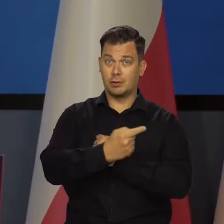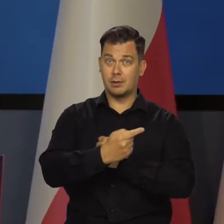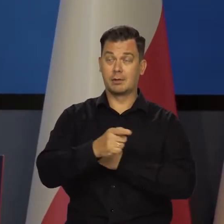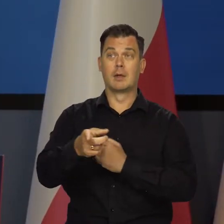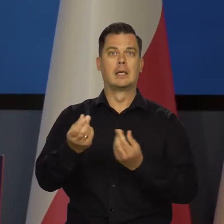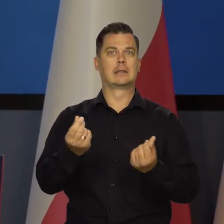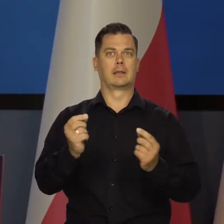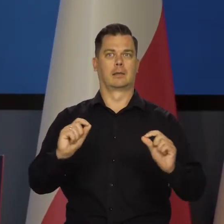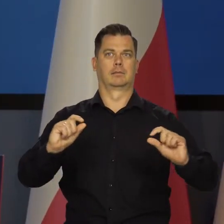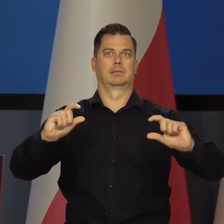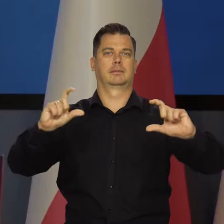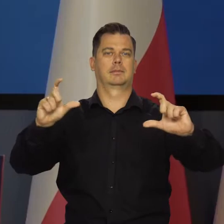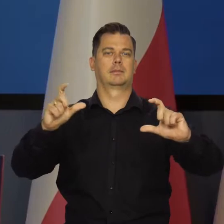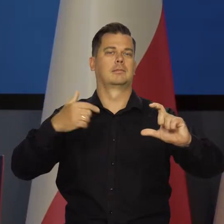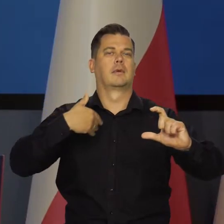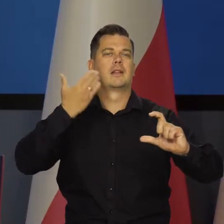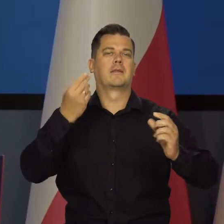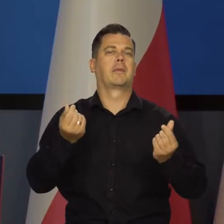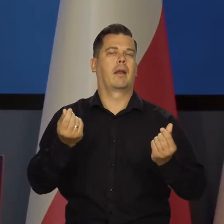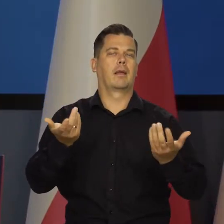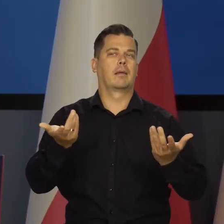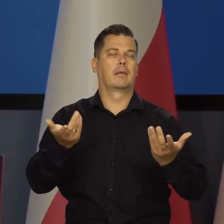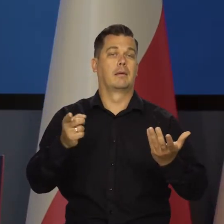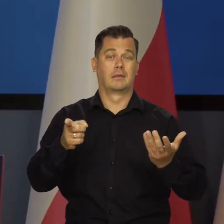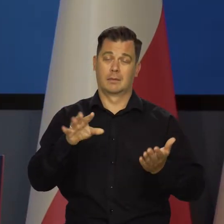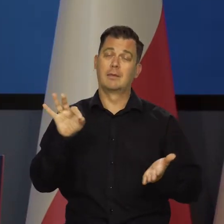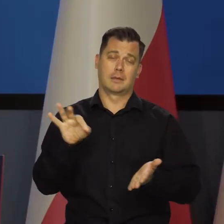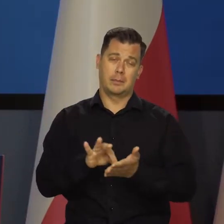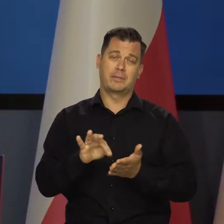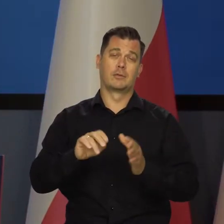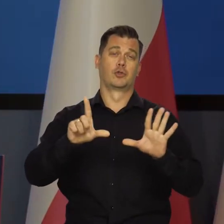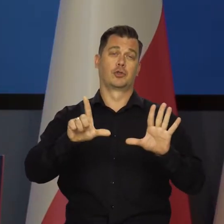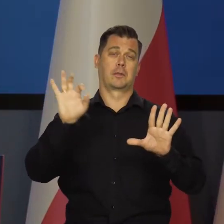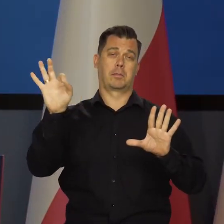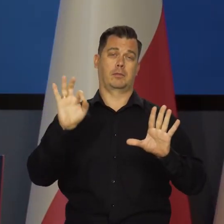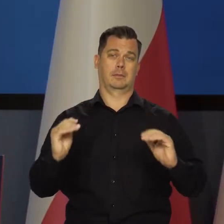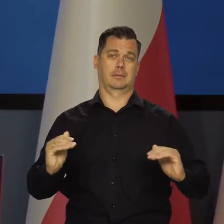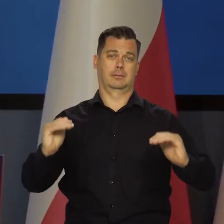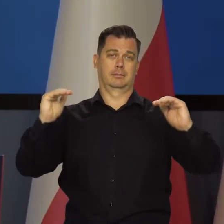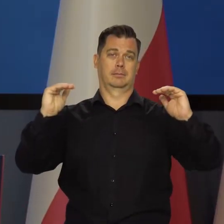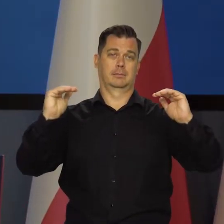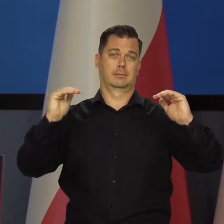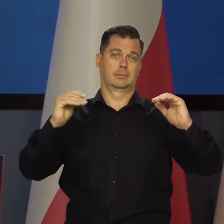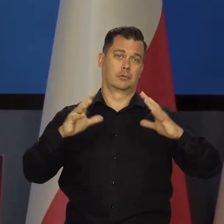jeśli te ceny regulowane wzrosną o ile, no to na pewno będzie o te 7% więcej,